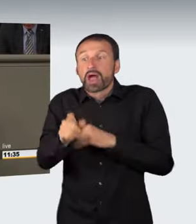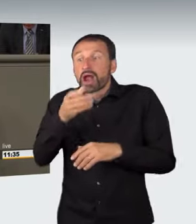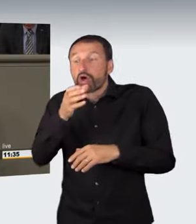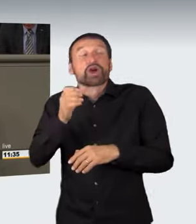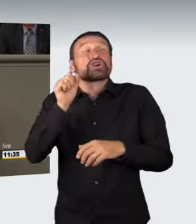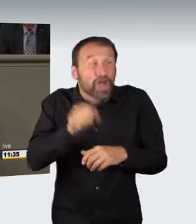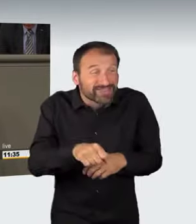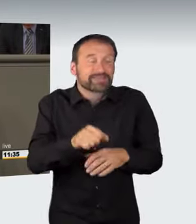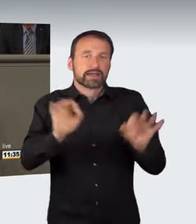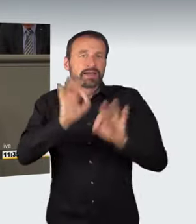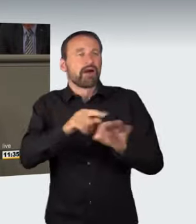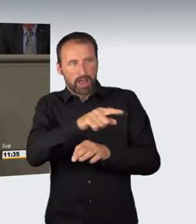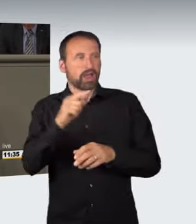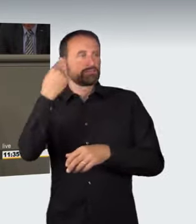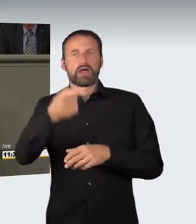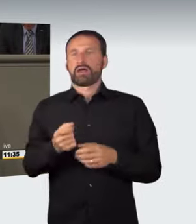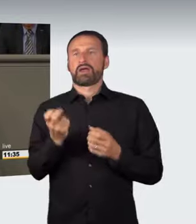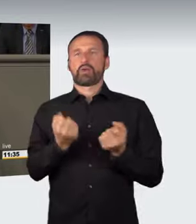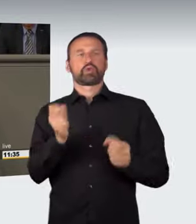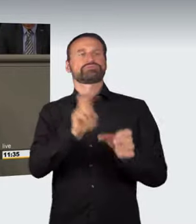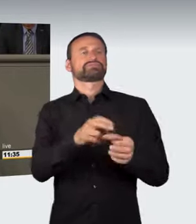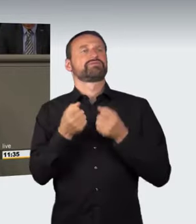Hinzu kommt, dass der Entwurf erhebliche Mängel in Bezug